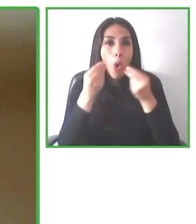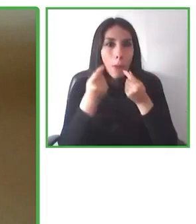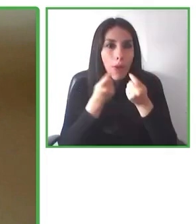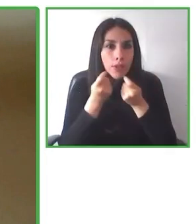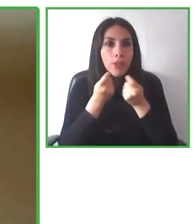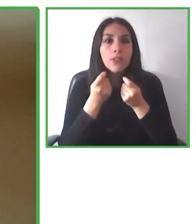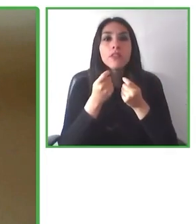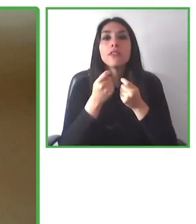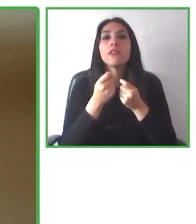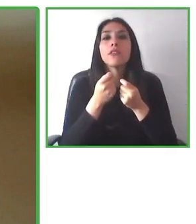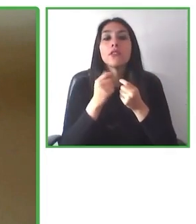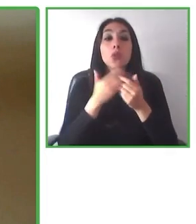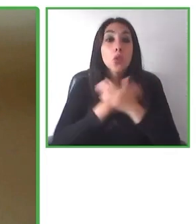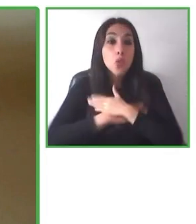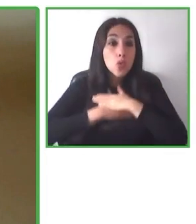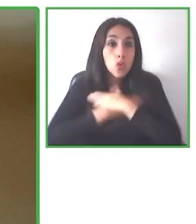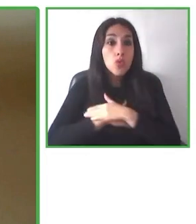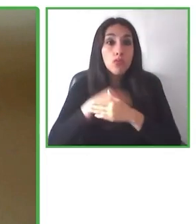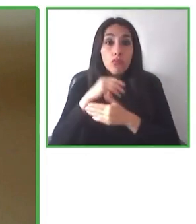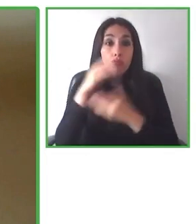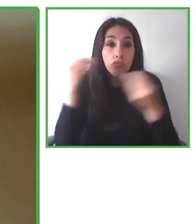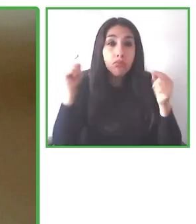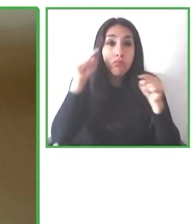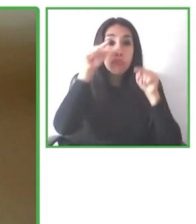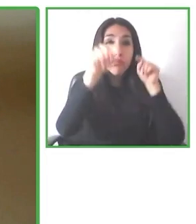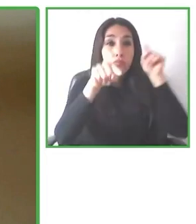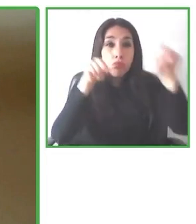Creemos que la colaboración es clave para hacer este mundo accesible.